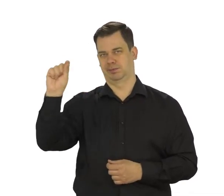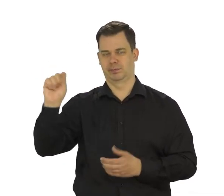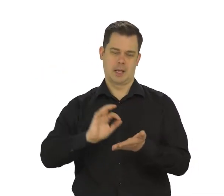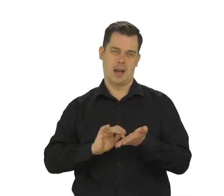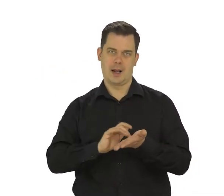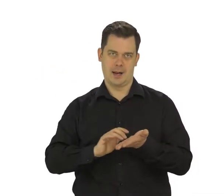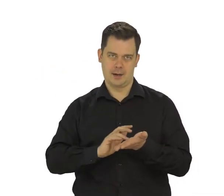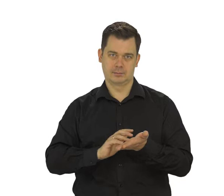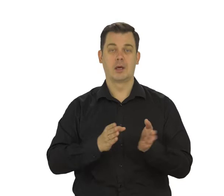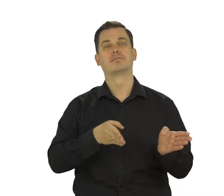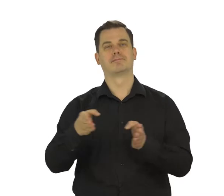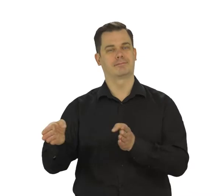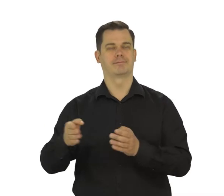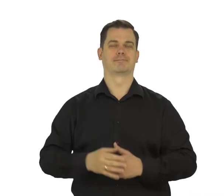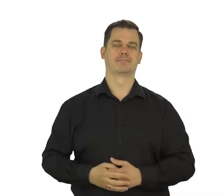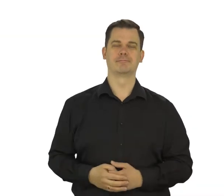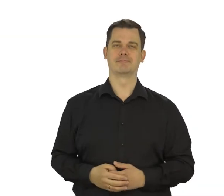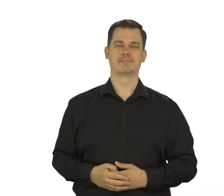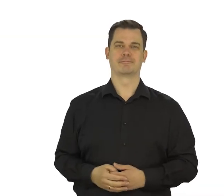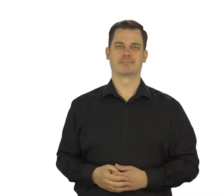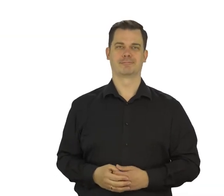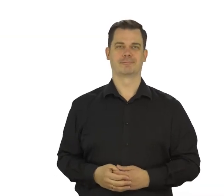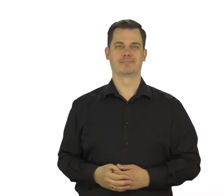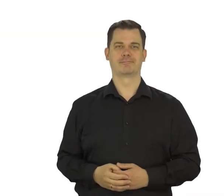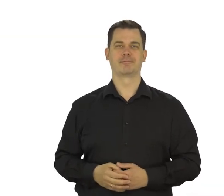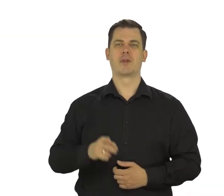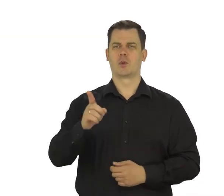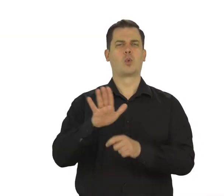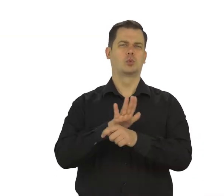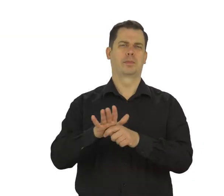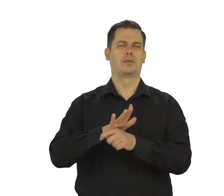Przejdź „Dalej”. Uzupełnij datę urodzenia,